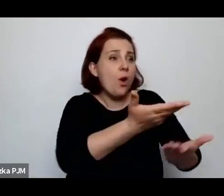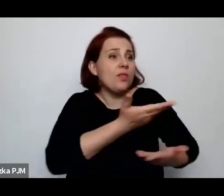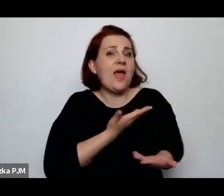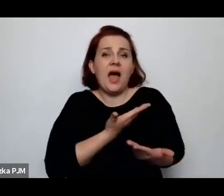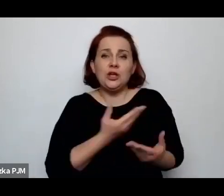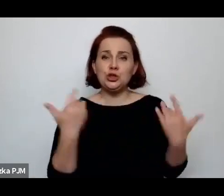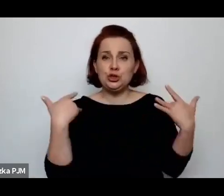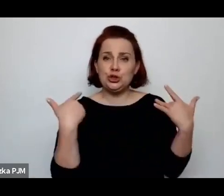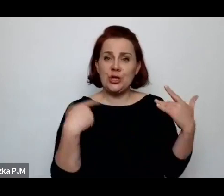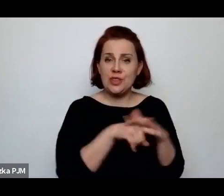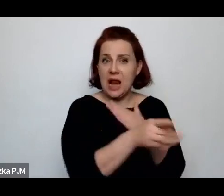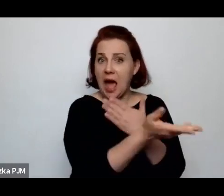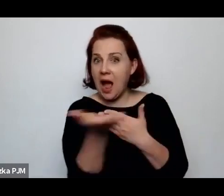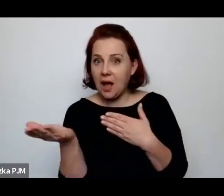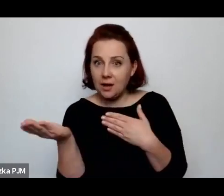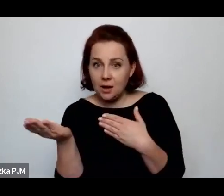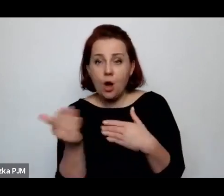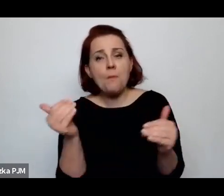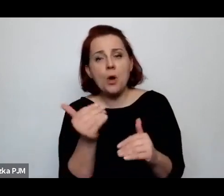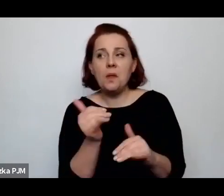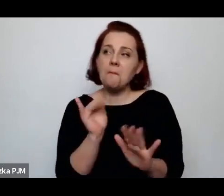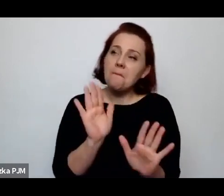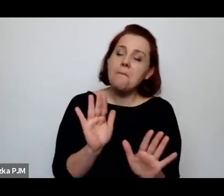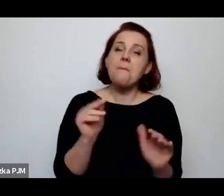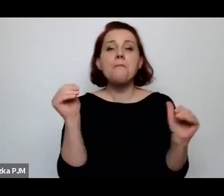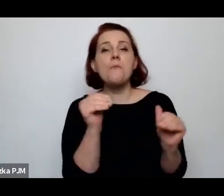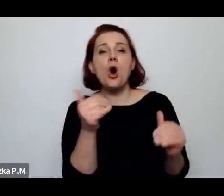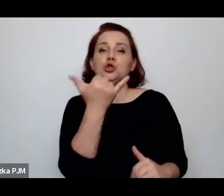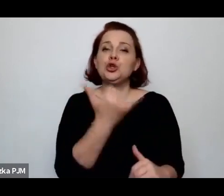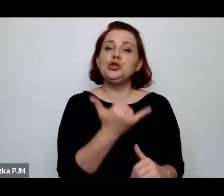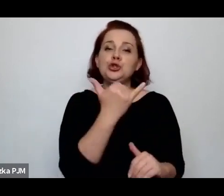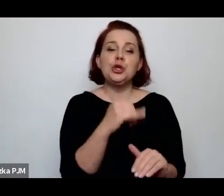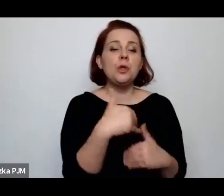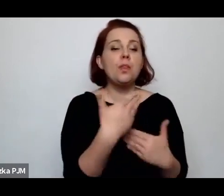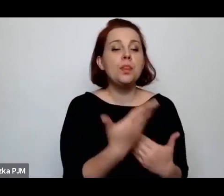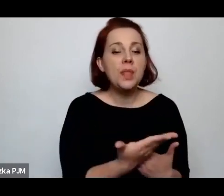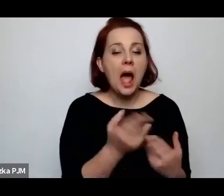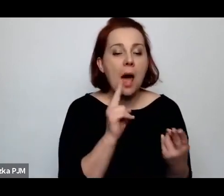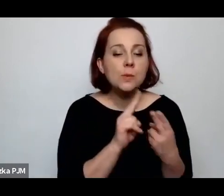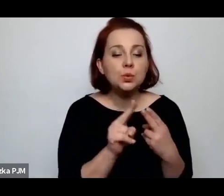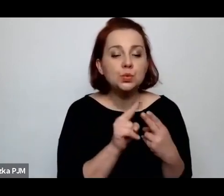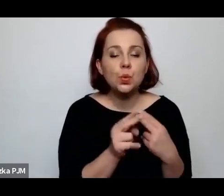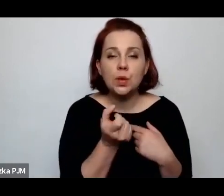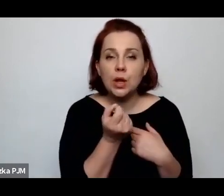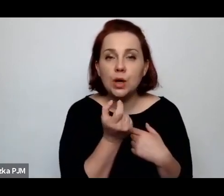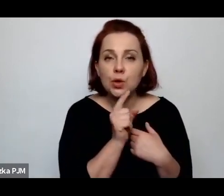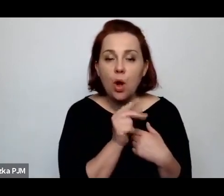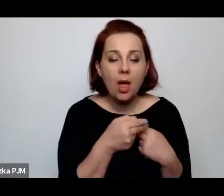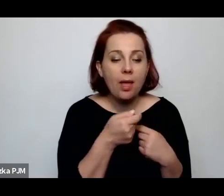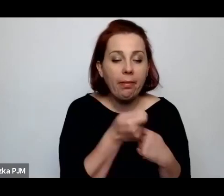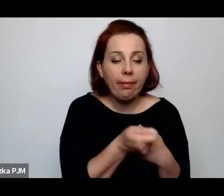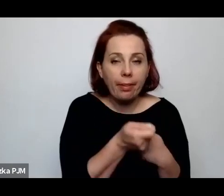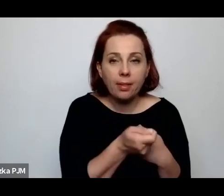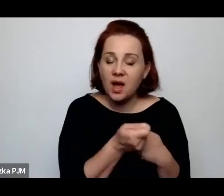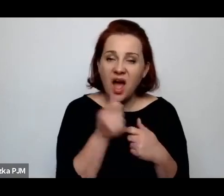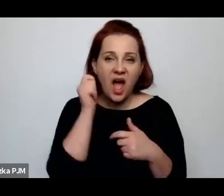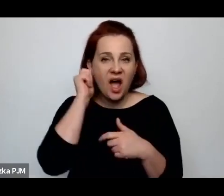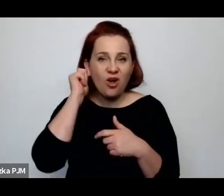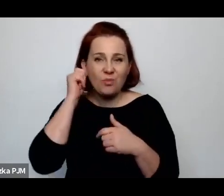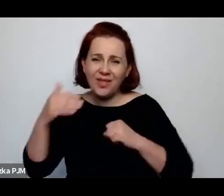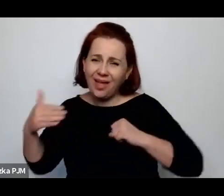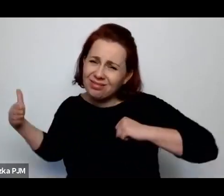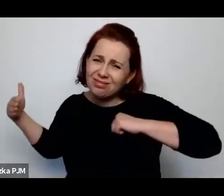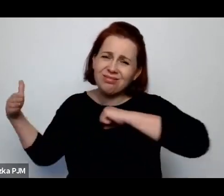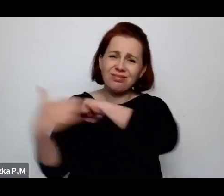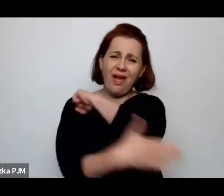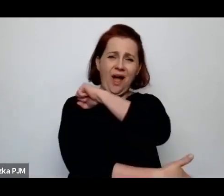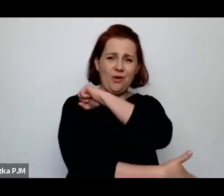Później – ewentualnie dziecko – może liczyć na 5 deko cukru, a kobieta w ostatniej kolejności.